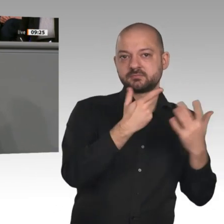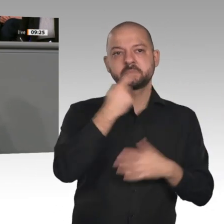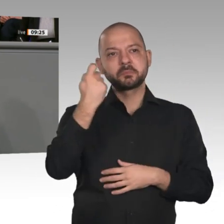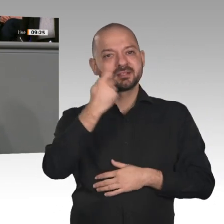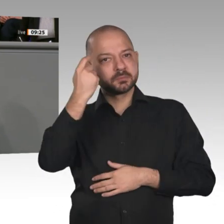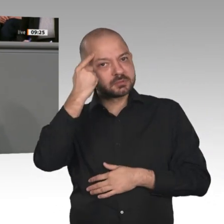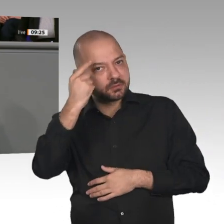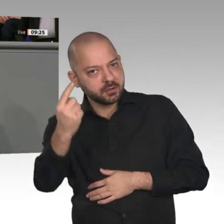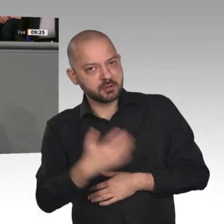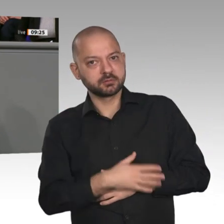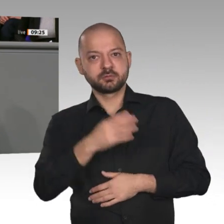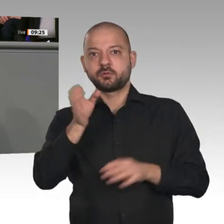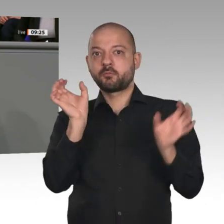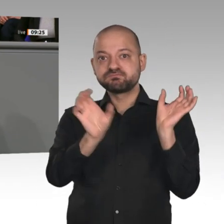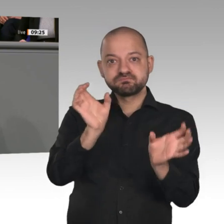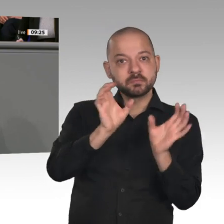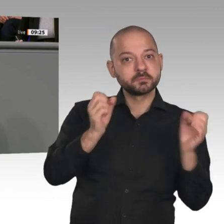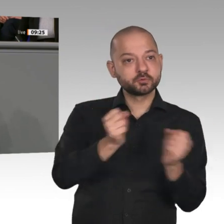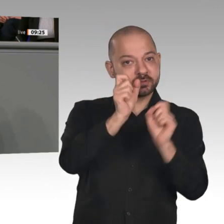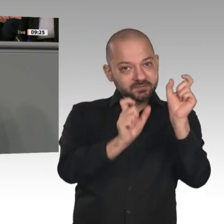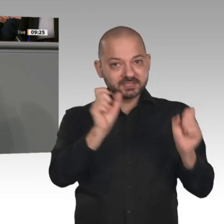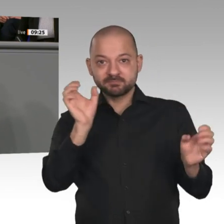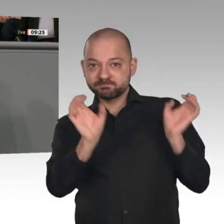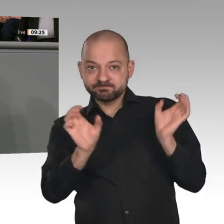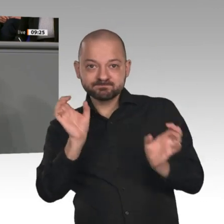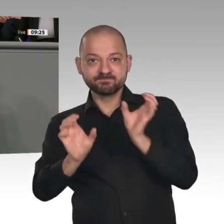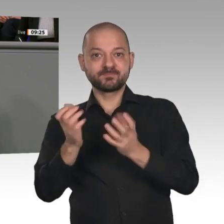die Koalition den richtigen Weg eingeschlagen. Wir haben die Grundlagen dafür gelegt,